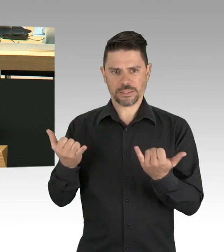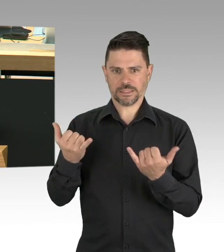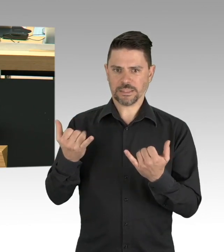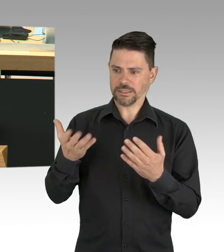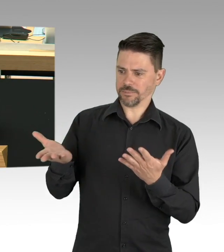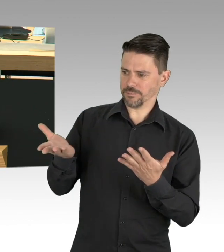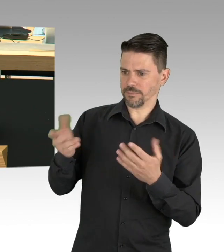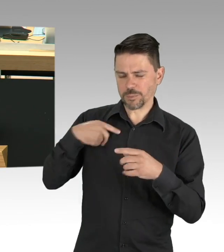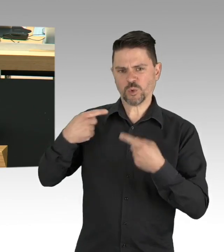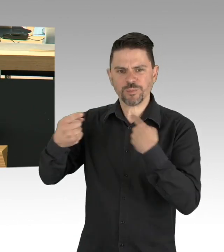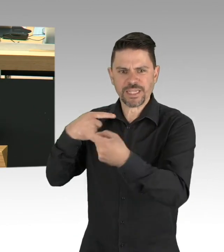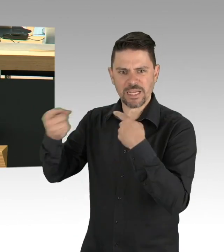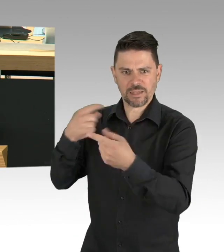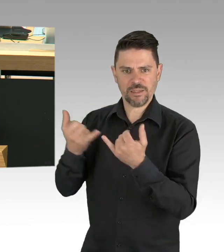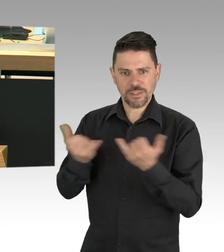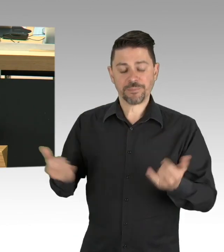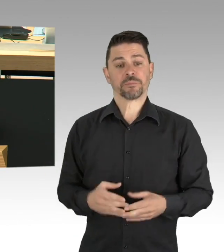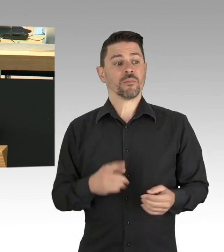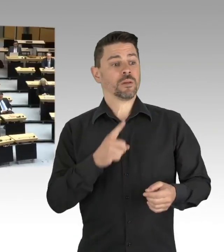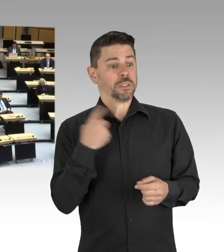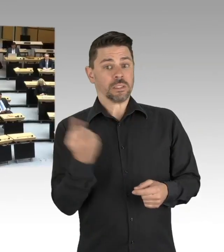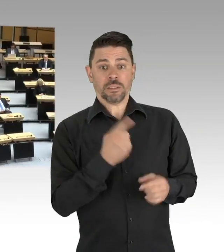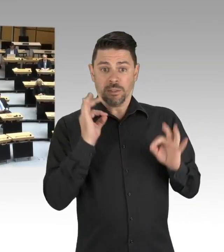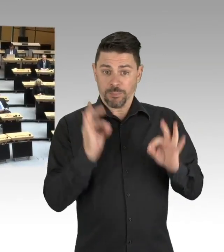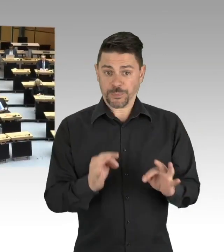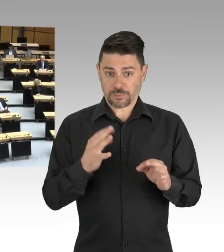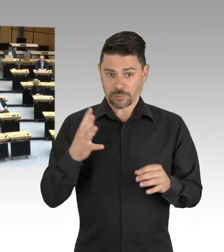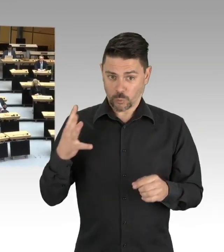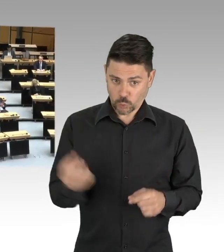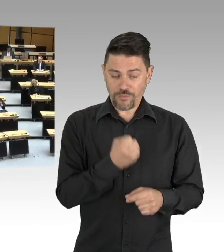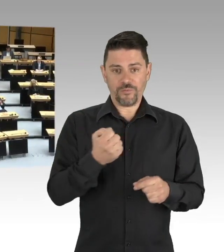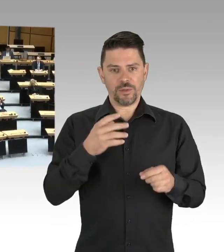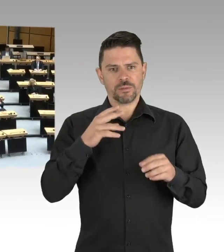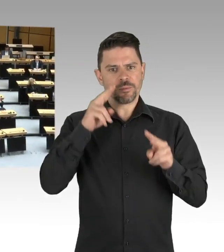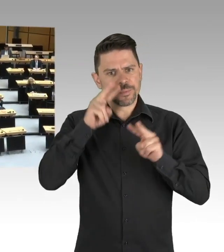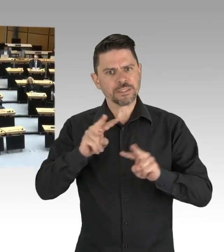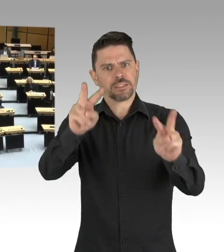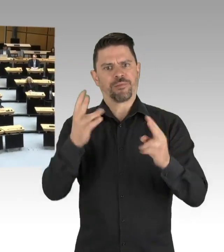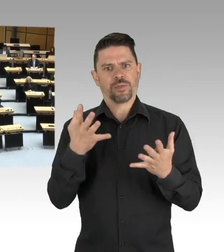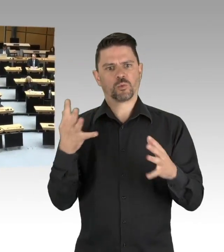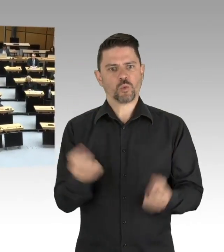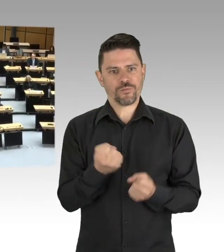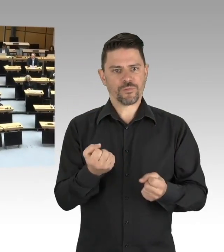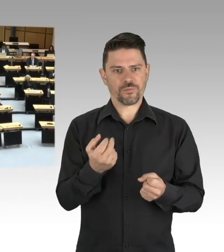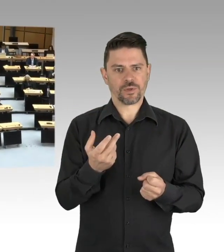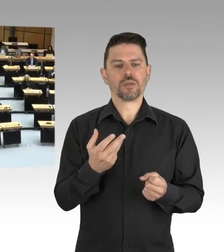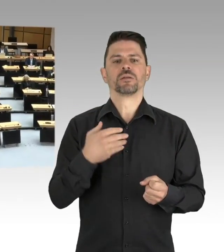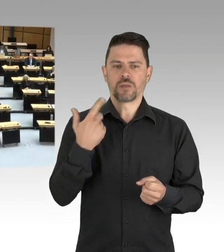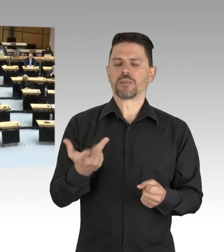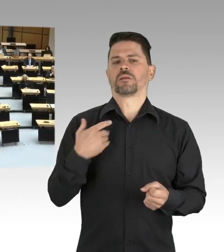meine Damen und Herren. (Präsidium) Herr Kollege Dregger, ich darf Sie fragen, ob Sie eine Zwischenfrage des Kollegen Buchholz von der SPD-Fraktion zulassen?